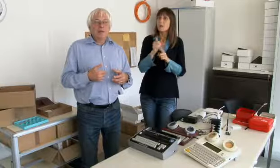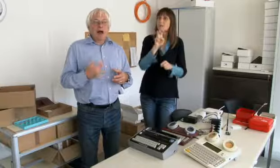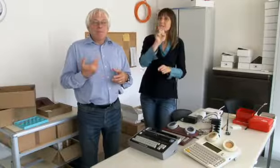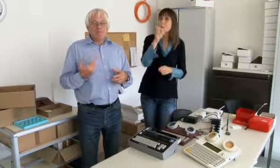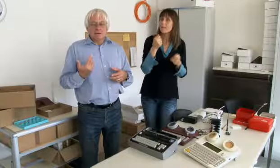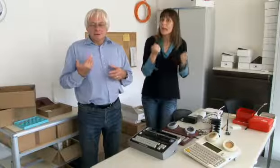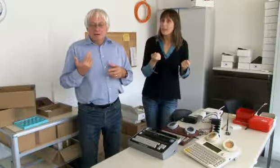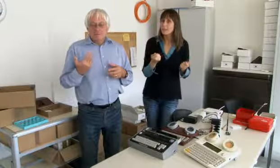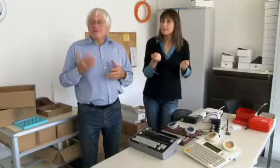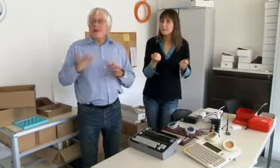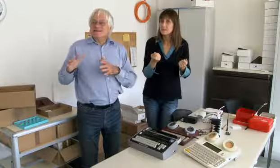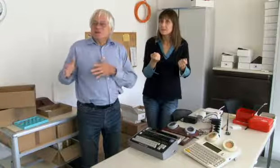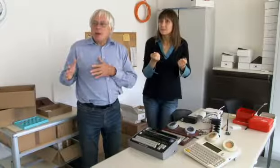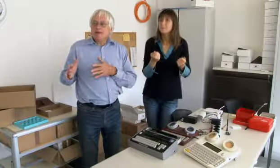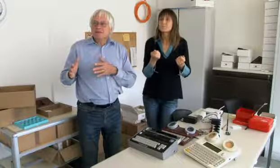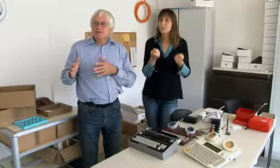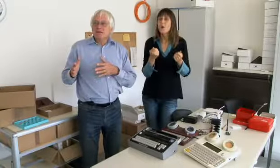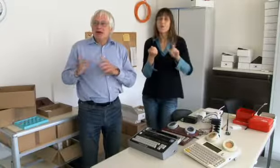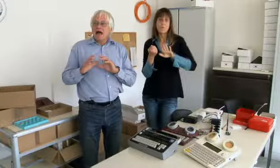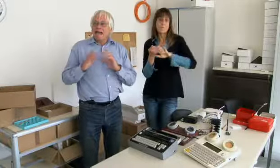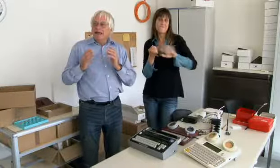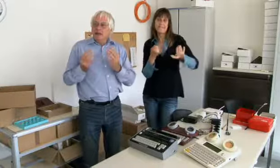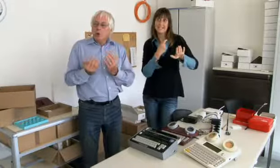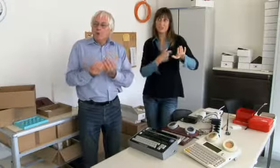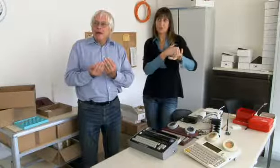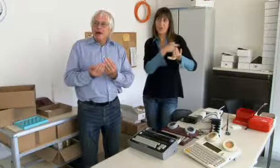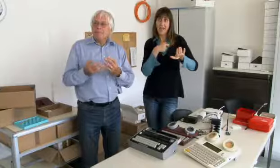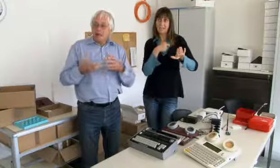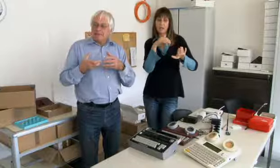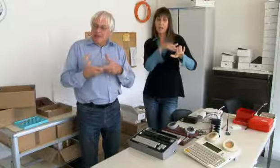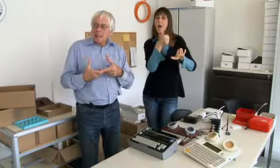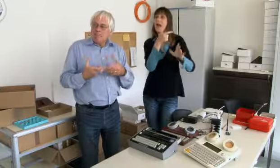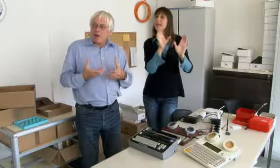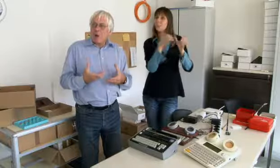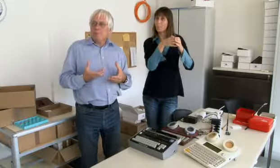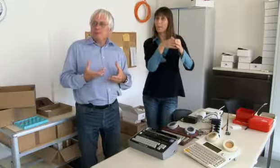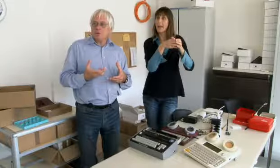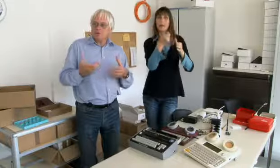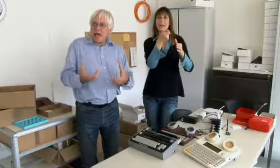Und dann musste man Geld suchen. Wir haben von der Westschweiz eine Gruppe gehabt,